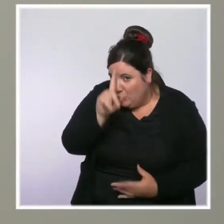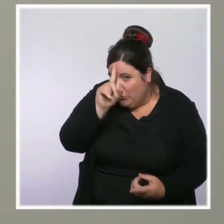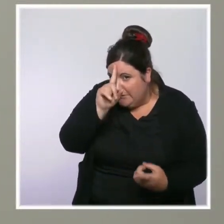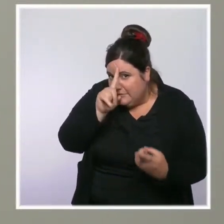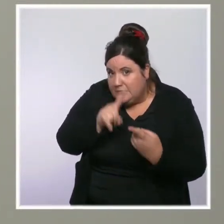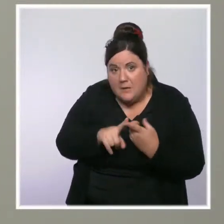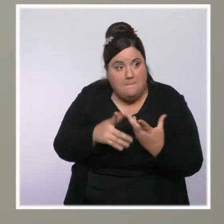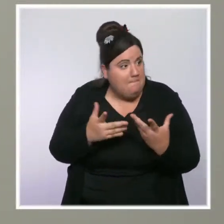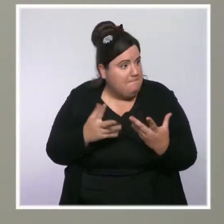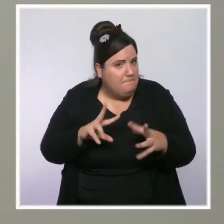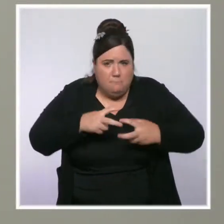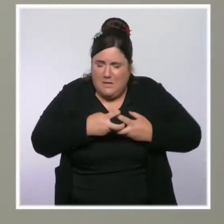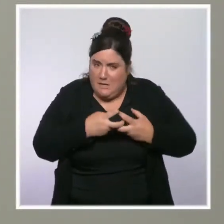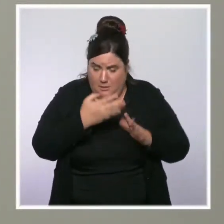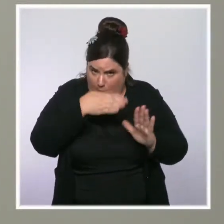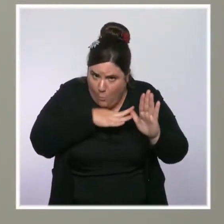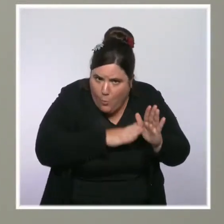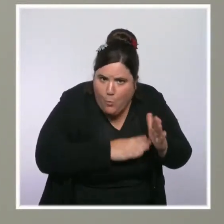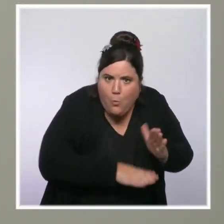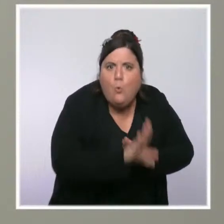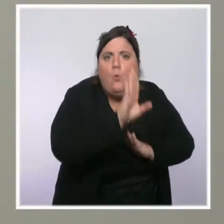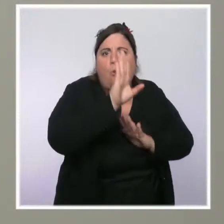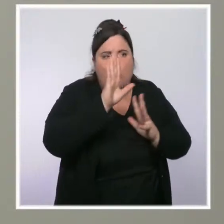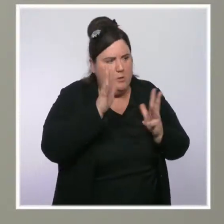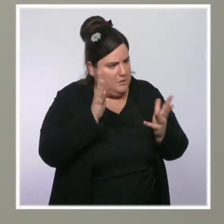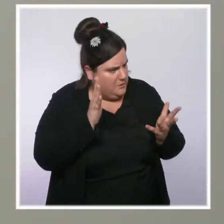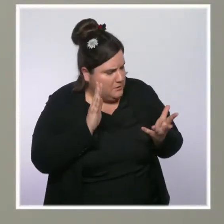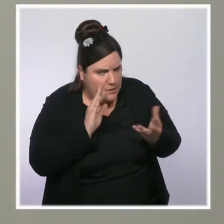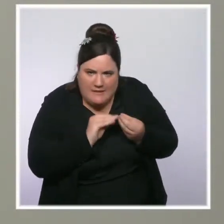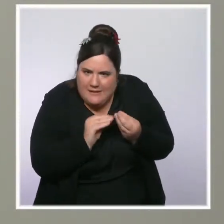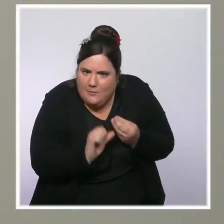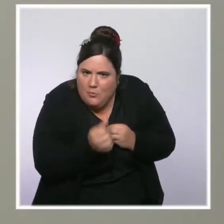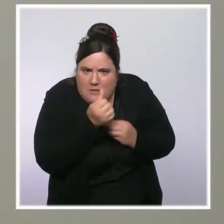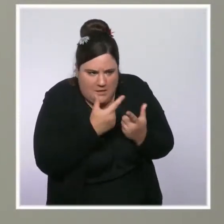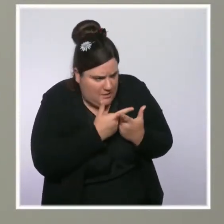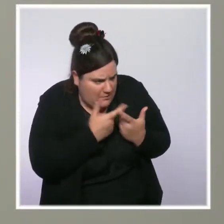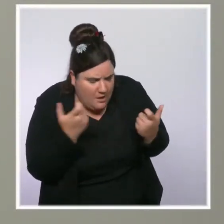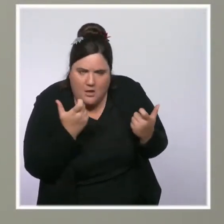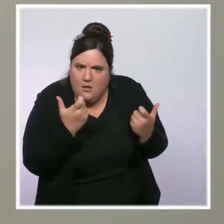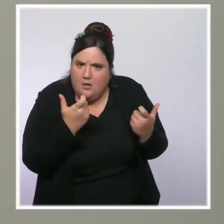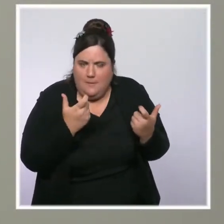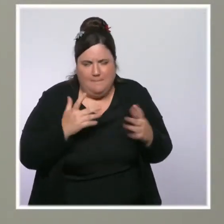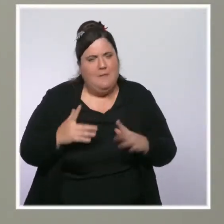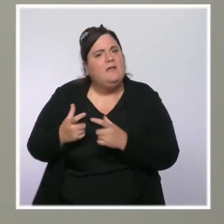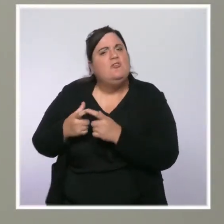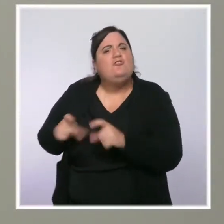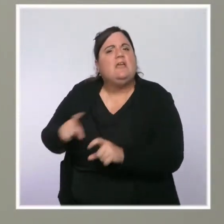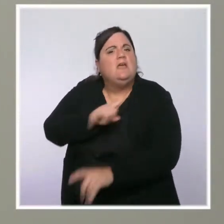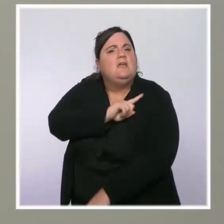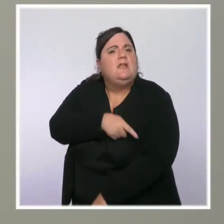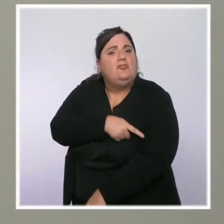Est-ce que vous envisagez d'étendre à plus le chèque énergie, à plus de Français qui en bénéficient aujourd'hui ?